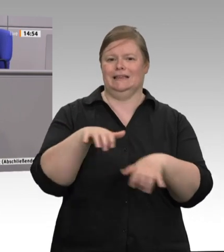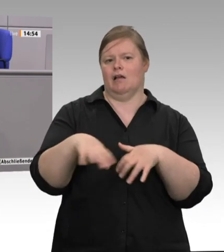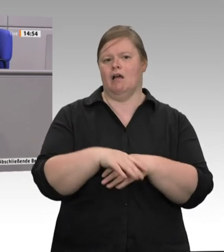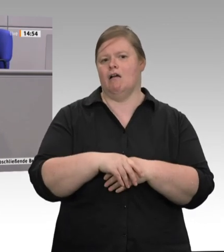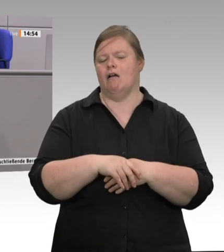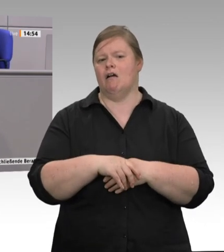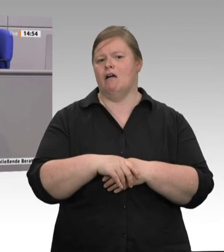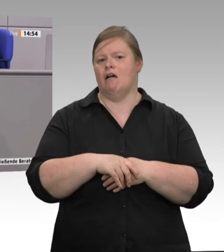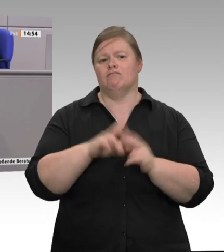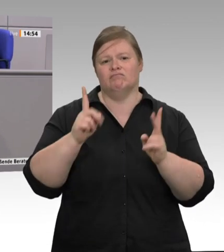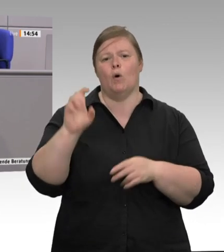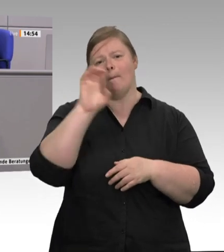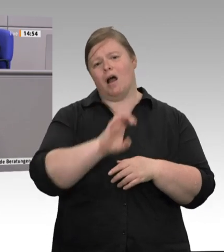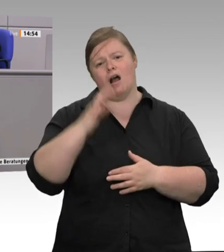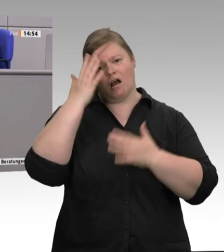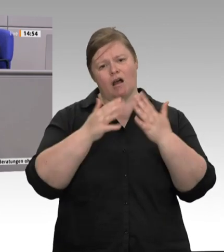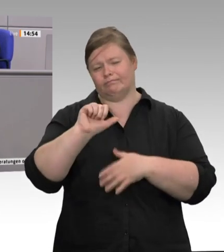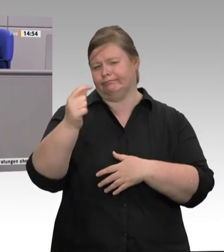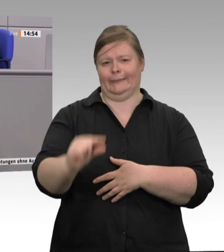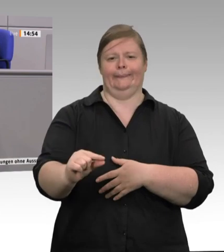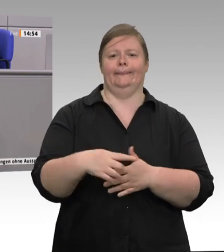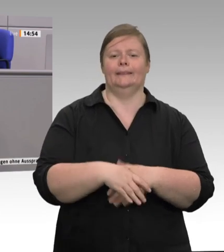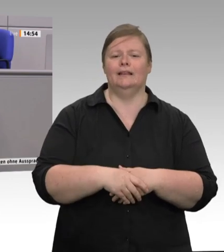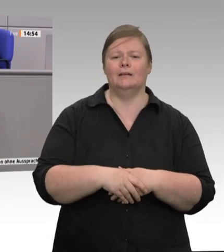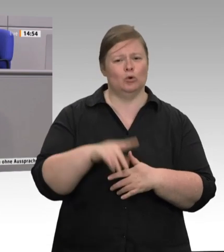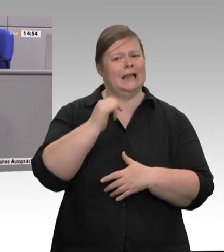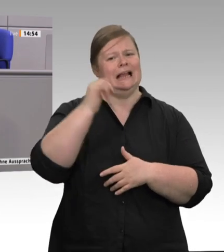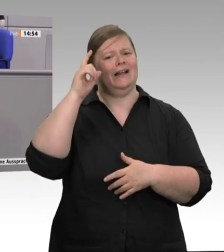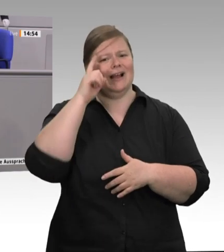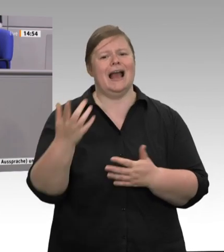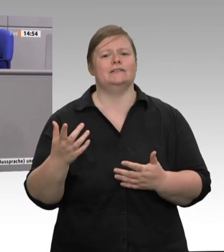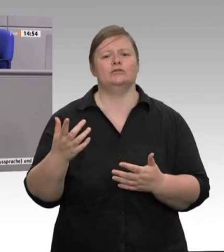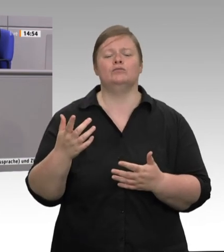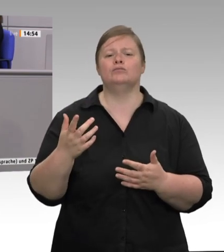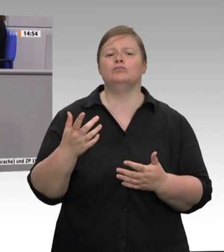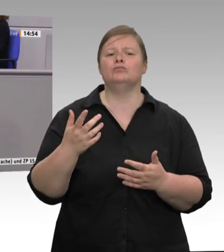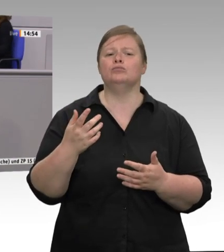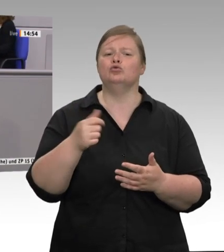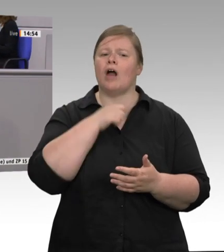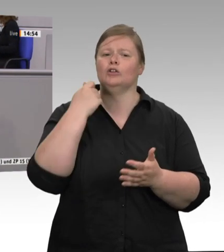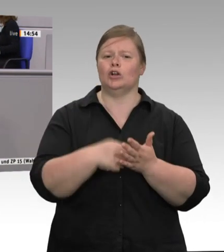Dänemark und Holland beklagen seit Langem die extreme sklavische Ausbeutung, die hier in Deutschland mit Werkvertragsarbeitnehmern vorgenommen